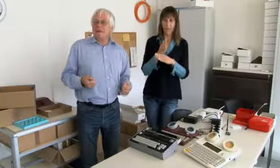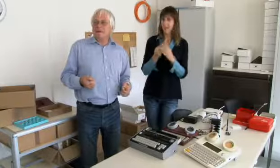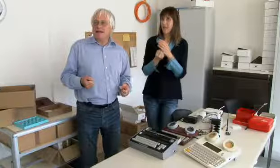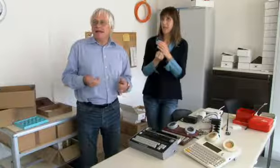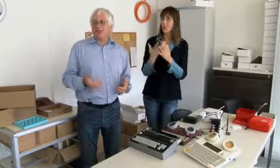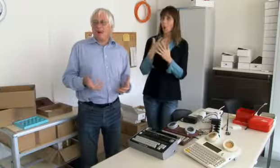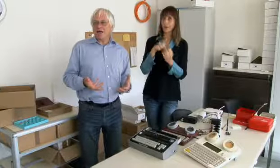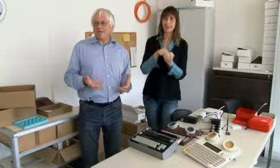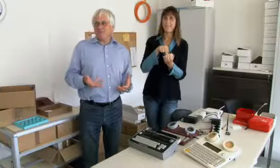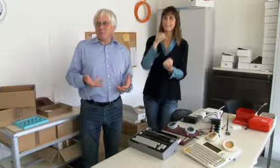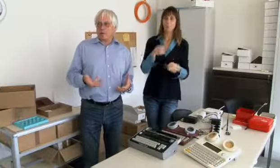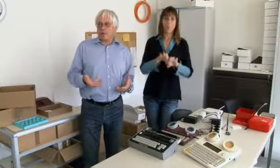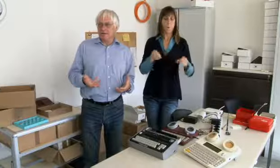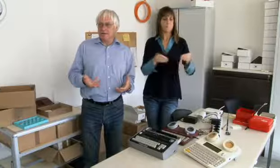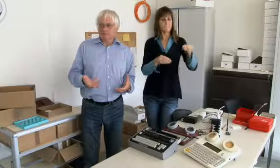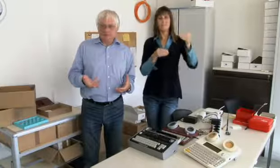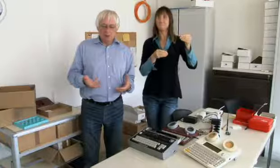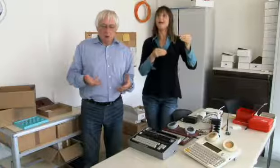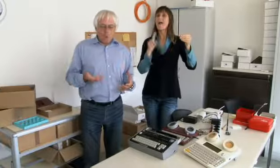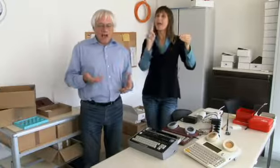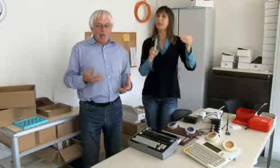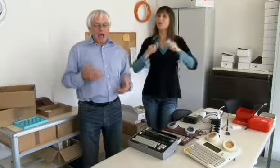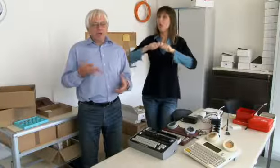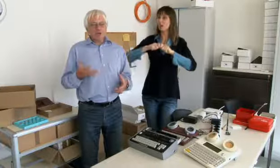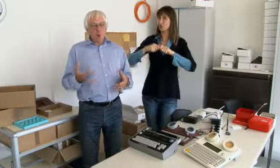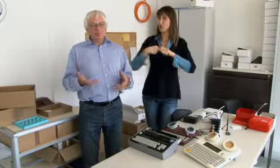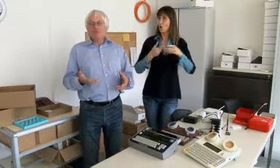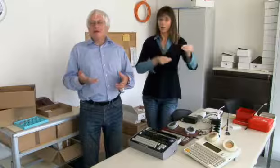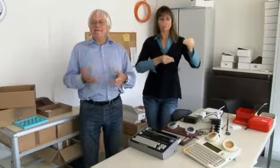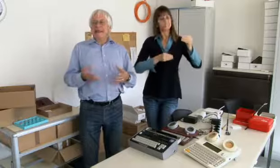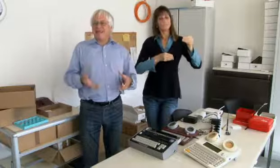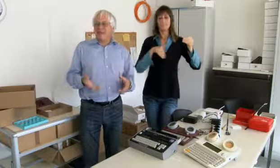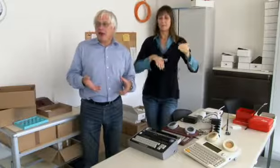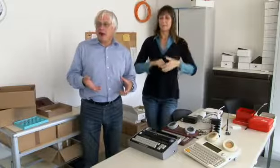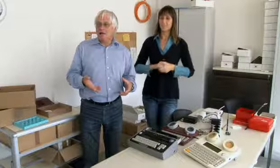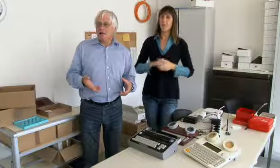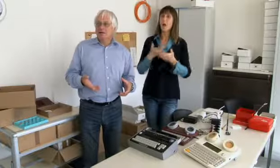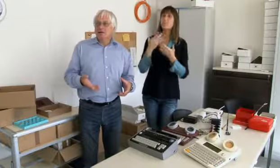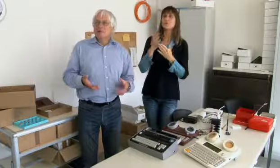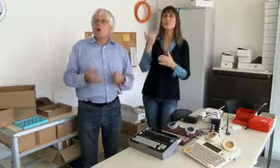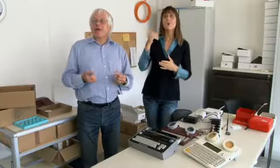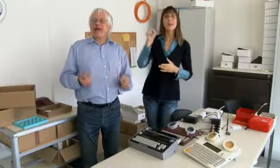Damals war ich gerade neu diplomierter Elektroingenieur